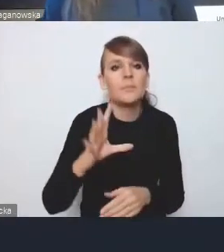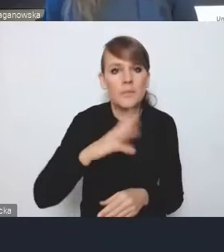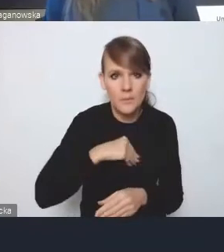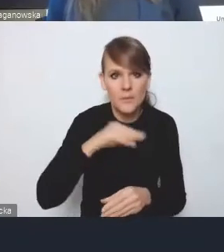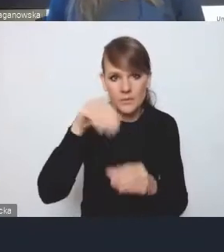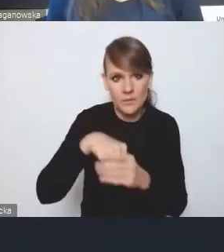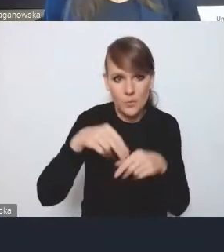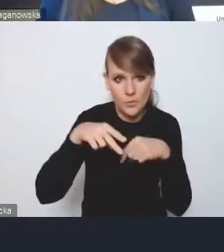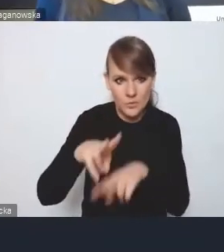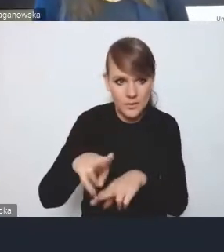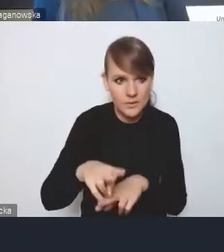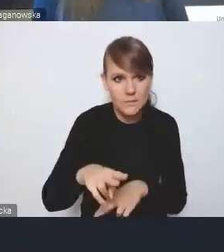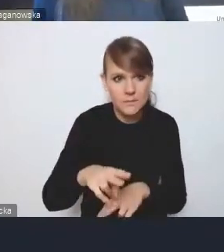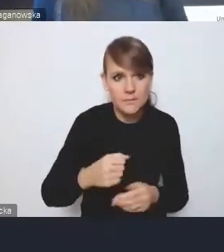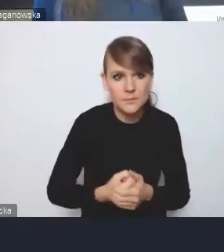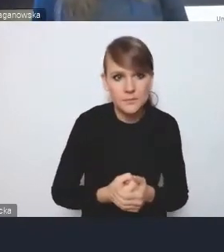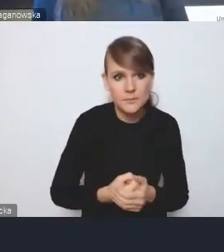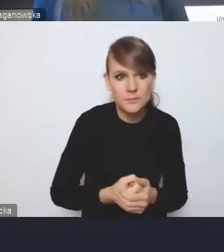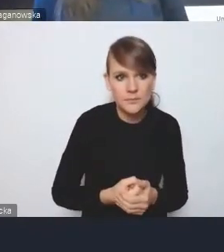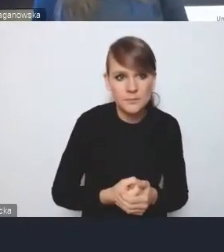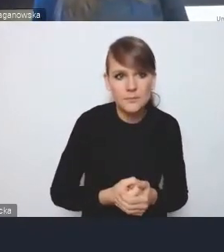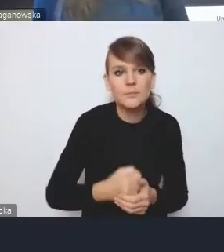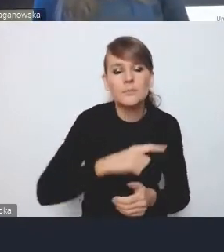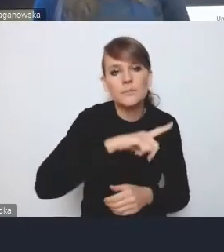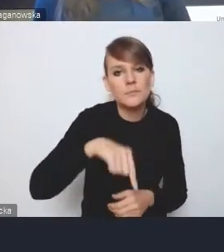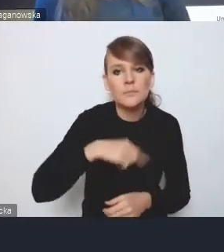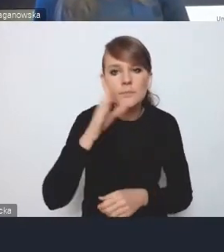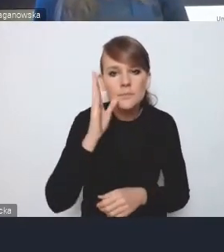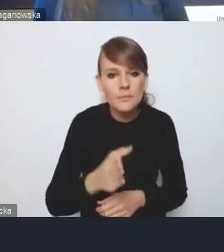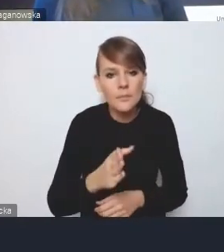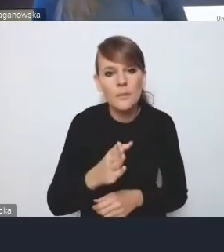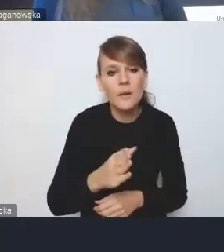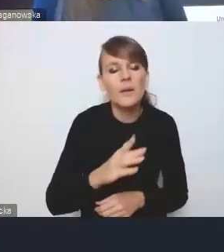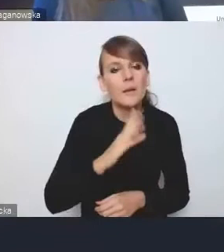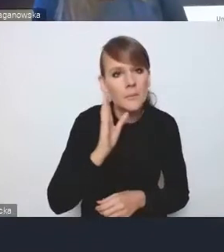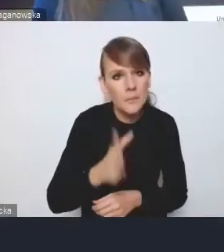i będziemy oczywiście posiłkowali się tym, co państwo nam proponujecie,